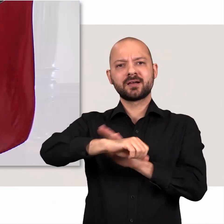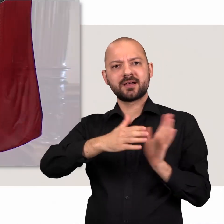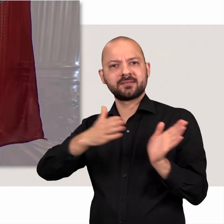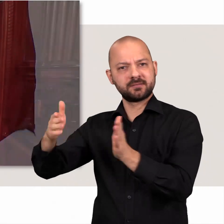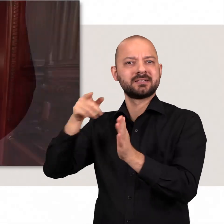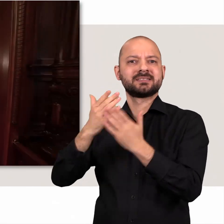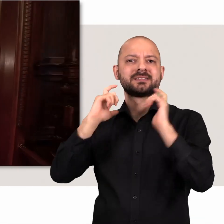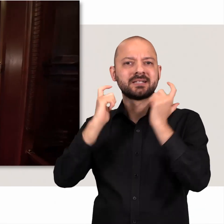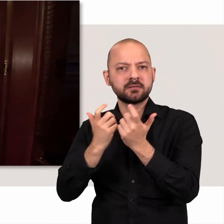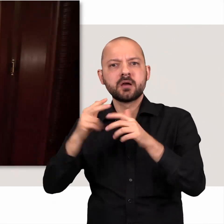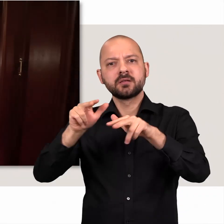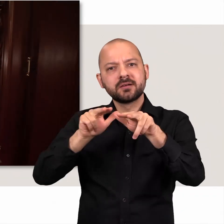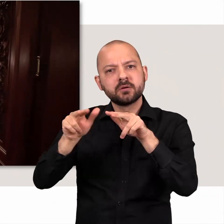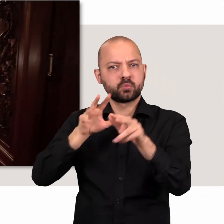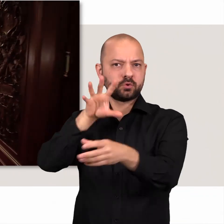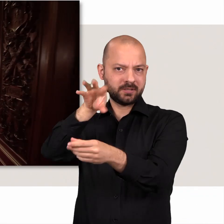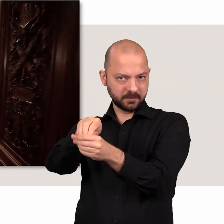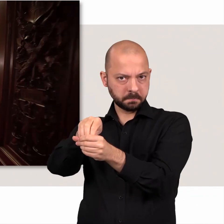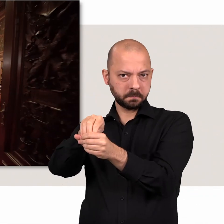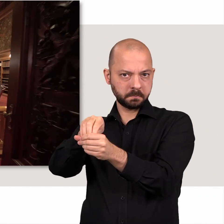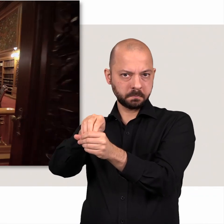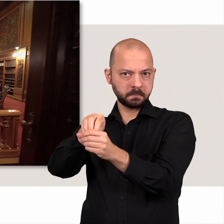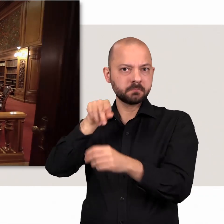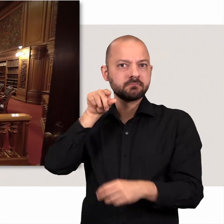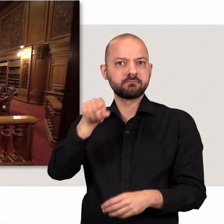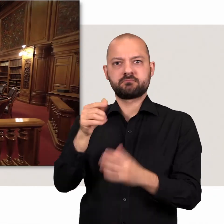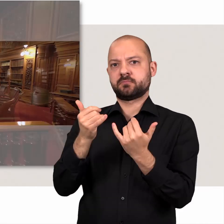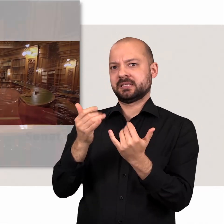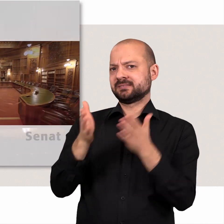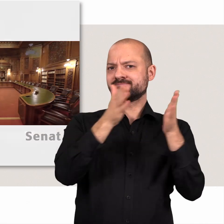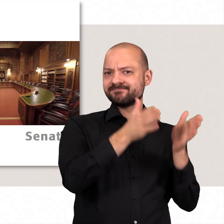Dabei ist in der rechten Rathaushälfte der Senat, die Regierung, untergebracht.